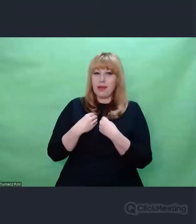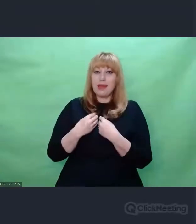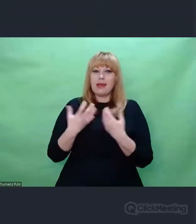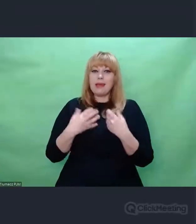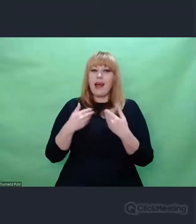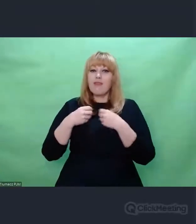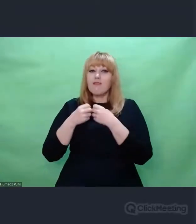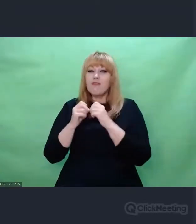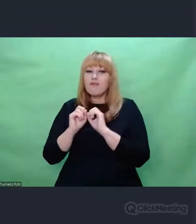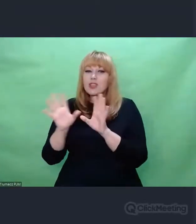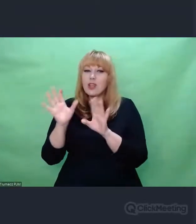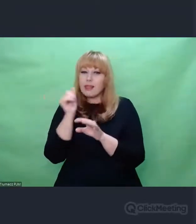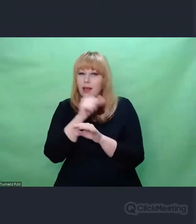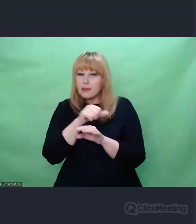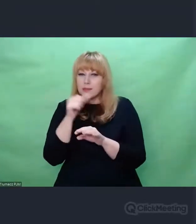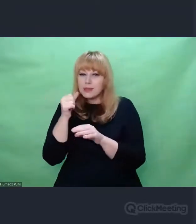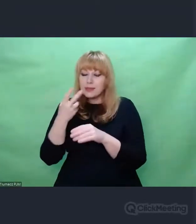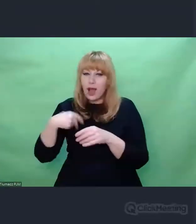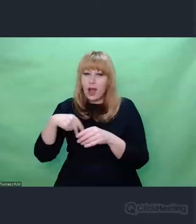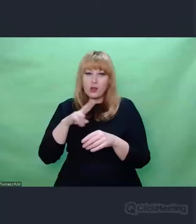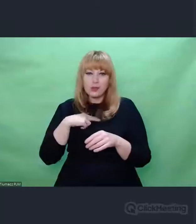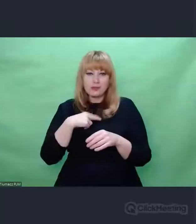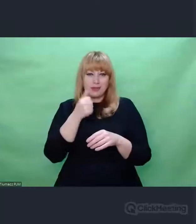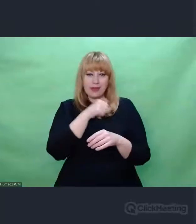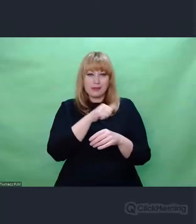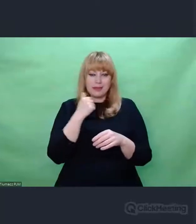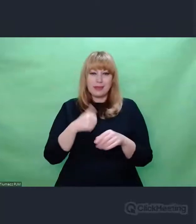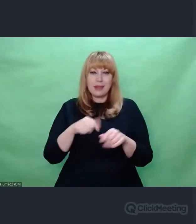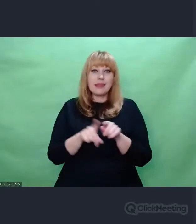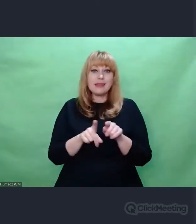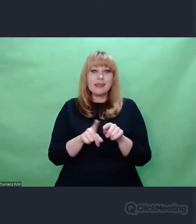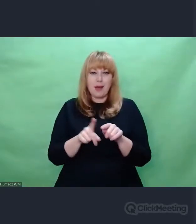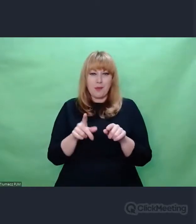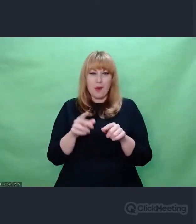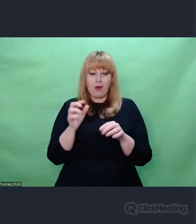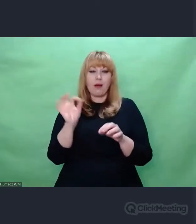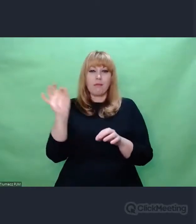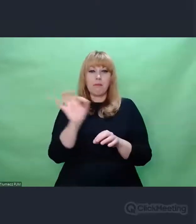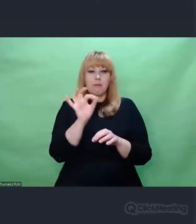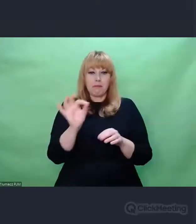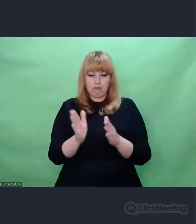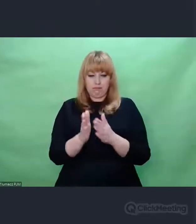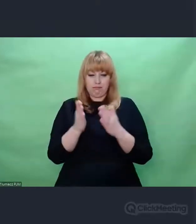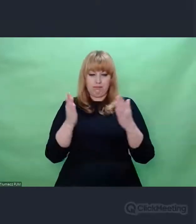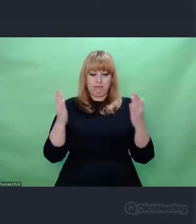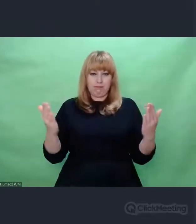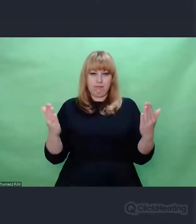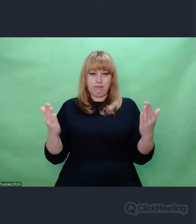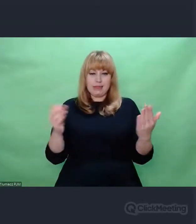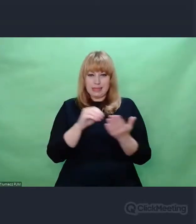Dyrygent, jak otwiera partyturę i patrzy na zapis, który tam jest, jakiś umowny zapis znaczków